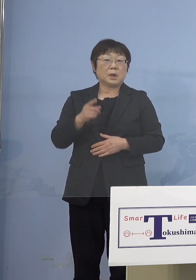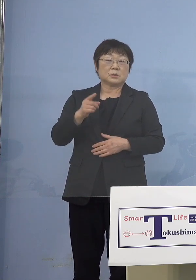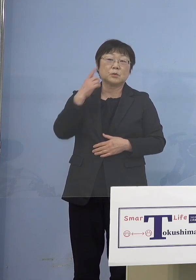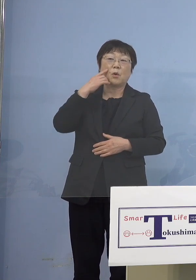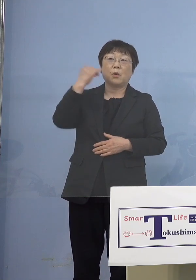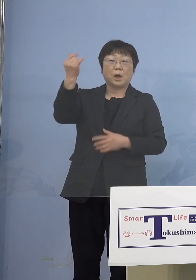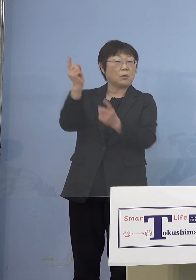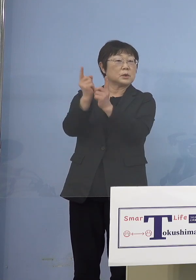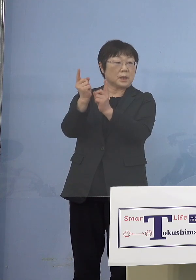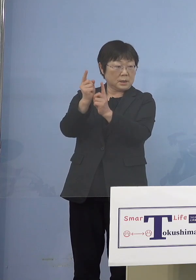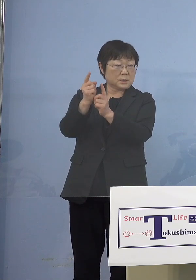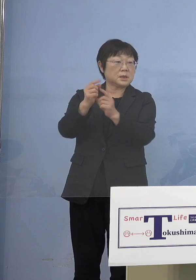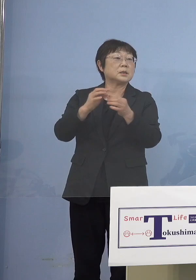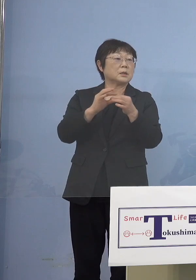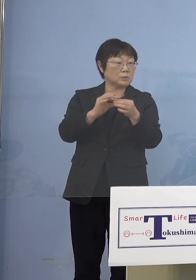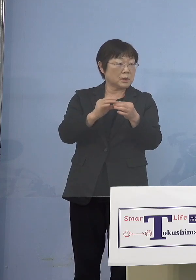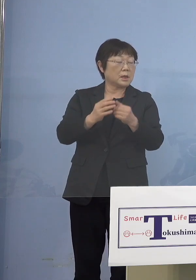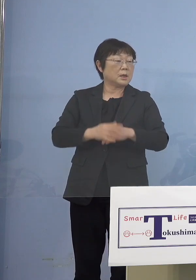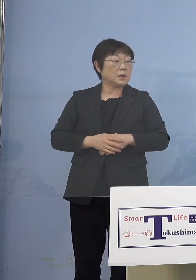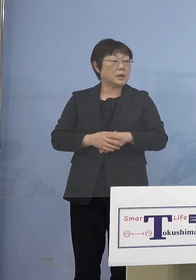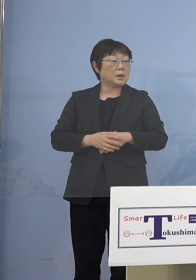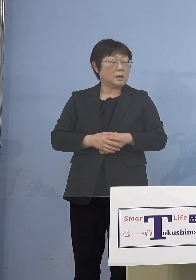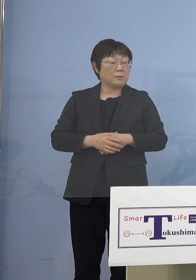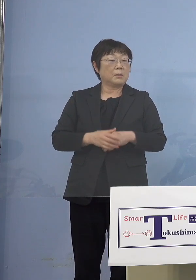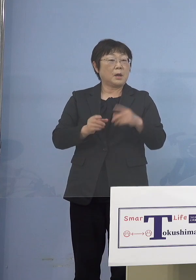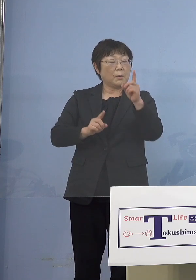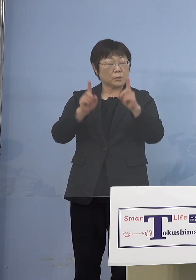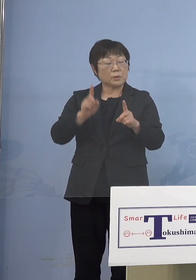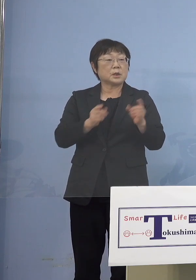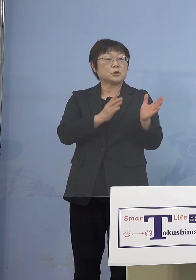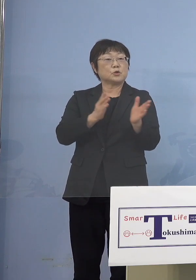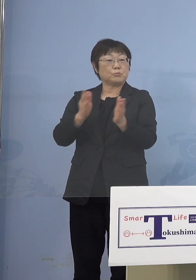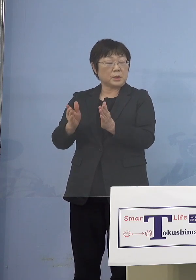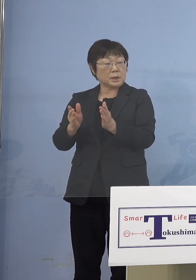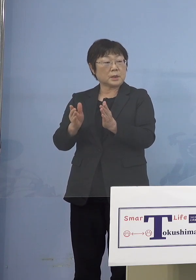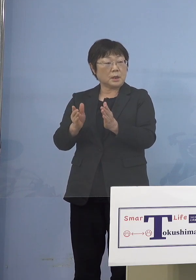そこのところ準備が整った ところからということですね